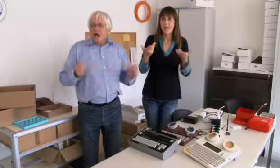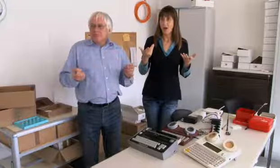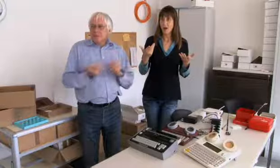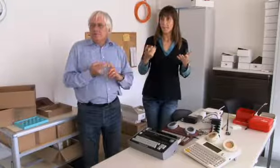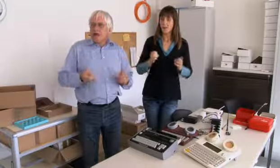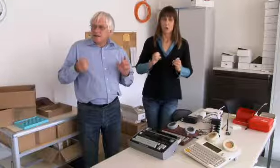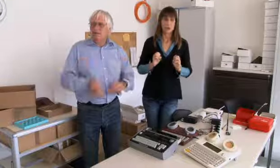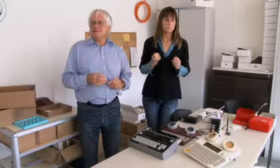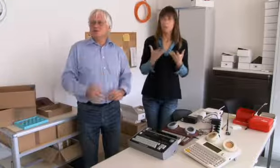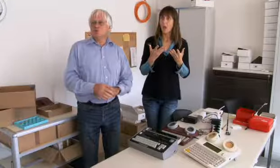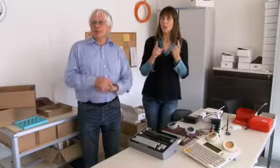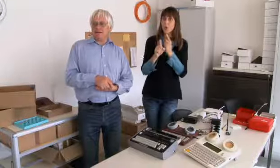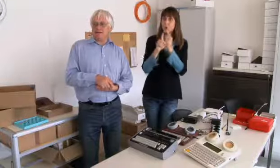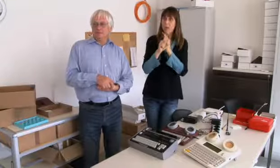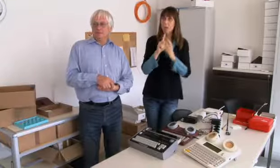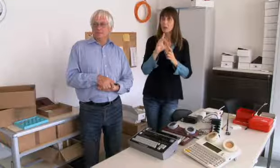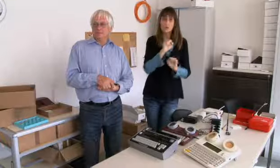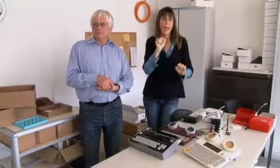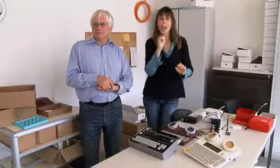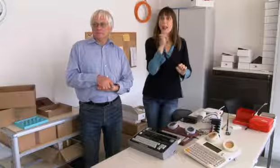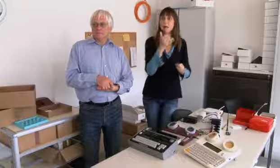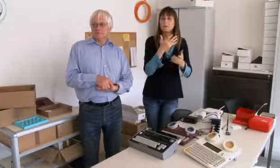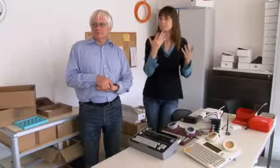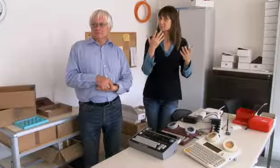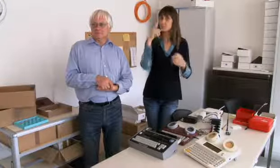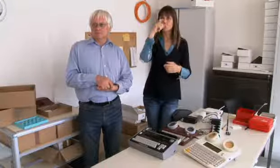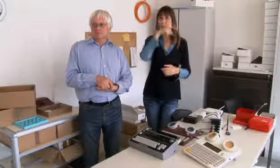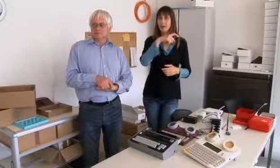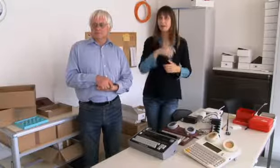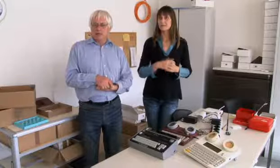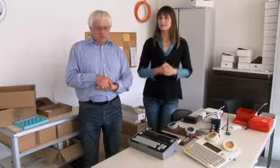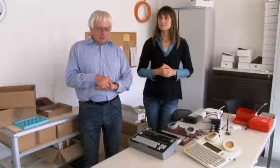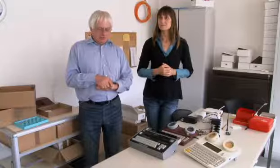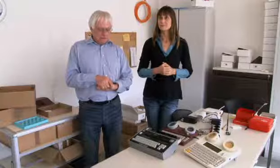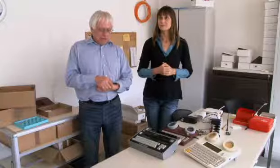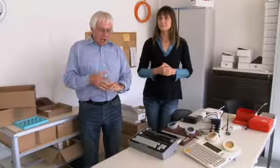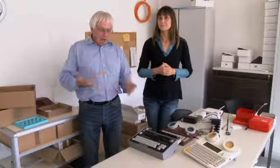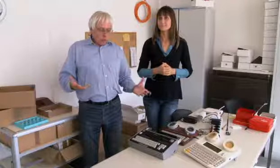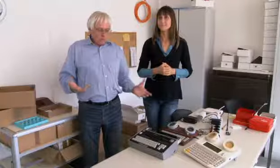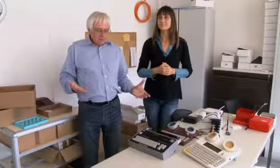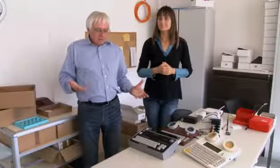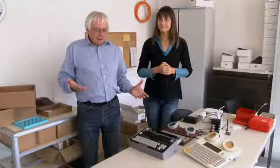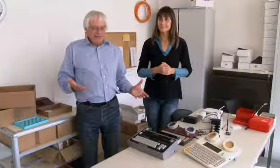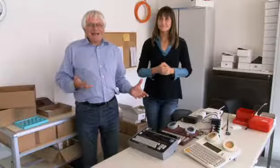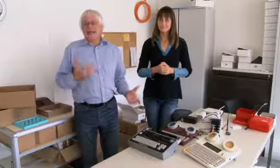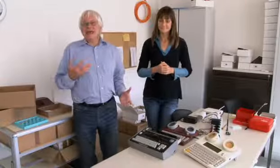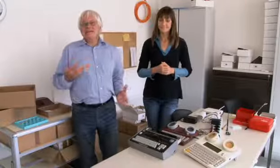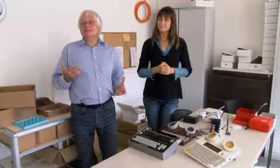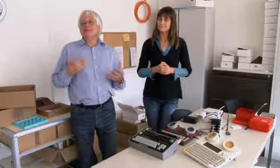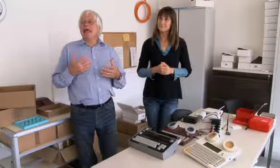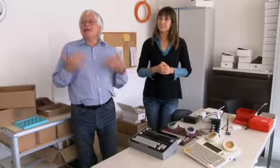Aber spontaner Kontakt war sehr schwierig.